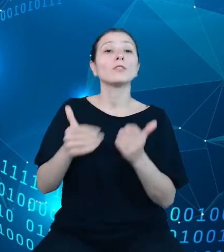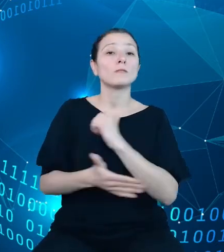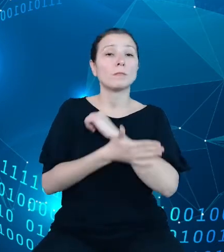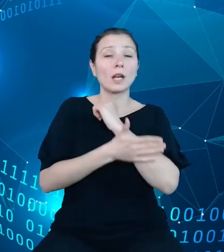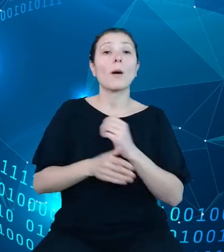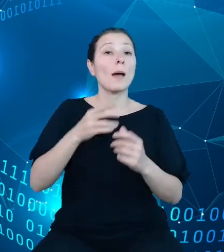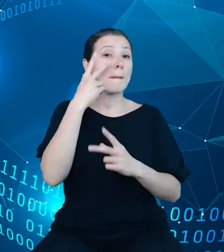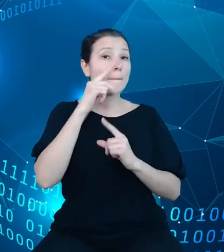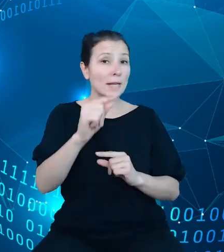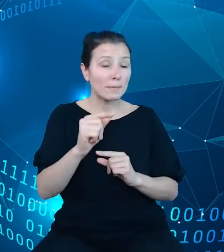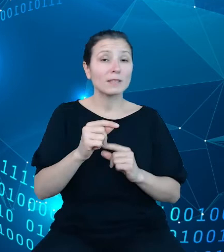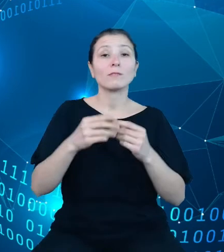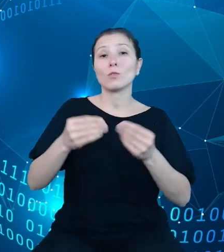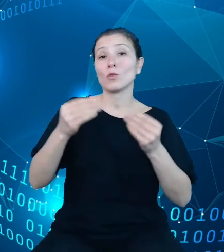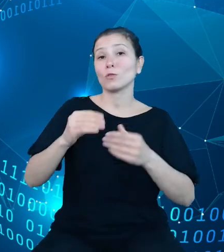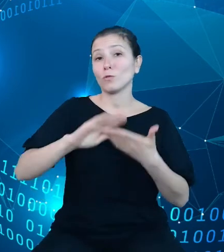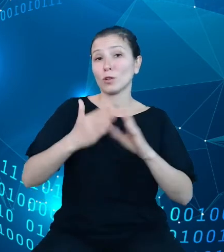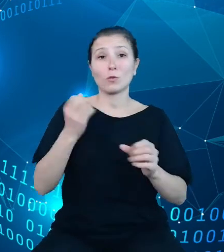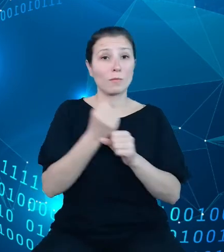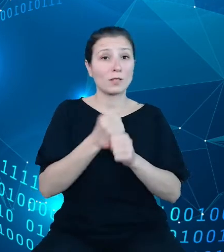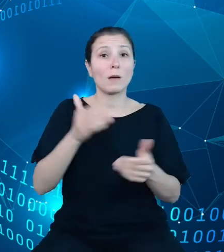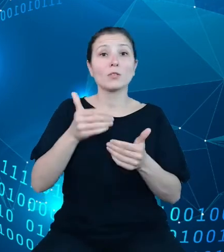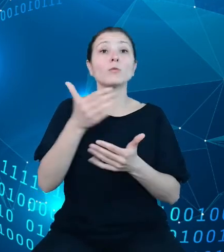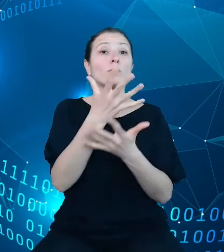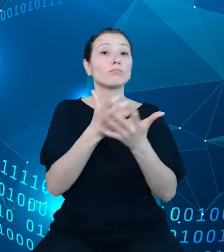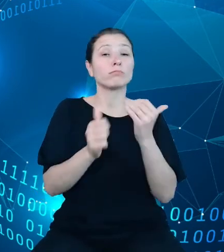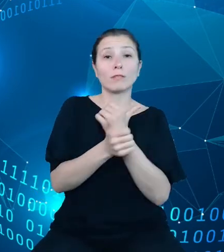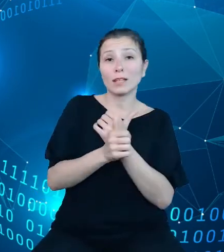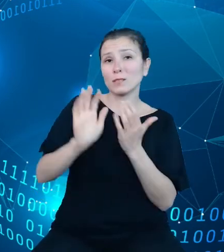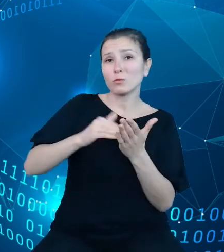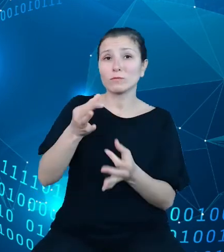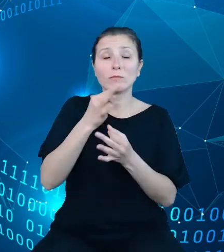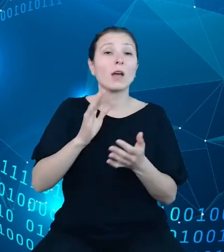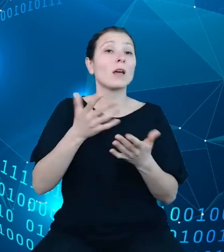dane z przykładowego zapytania mówiące o tym, że w Polsce w 2019 roku było